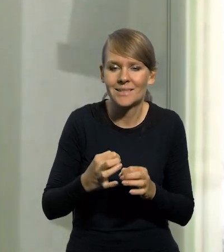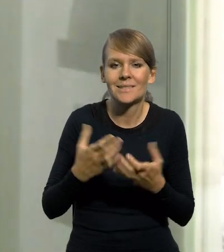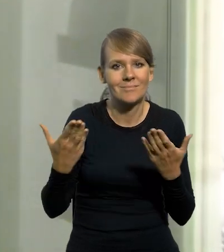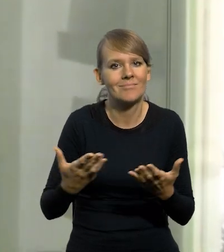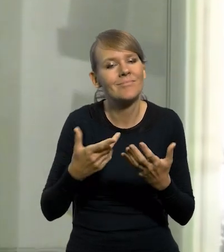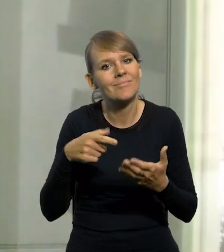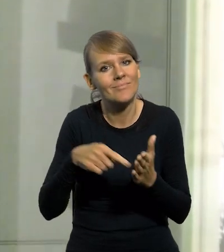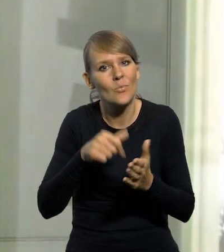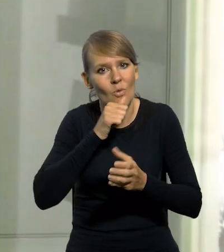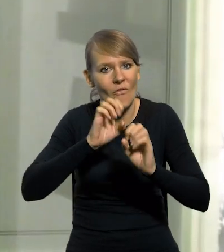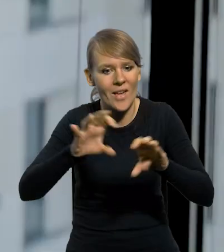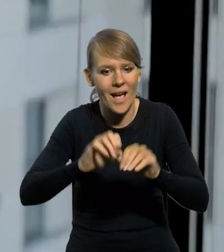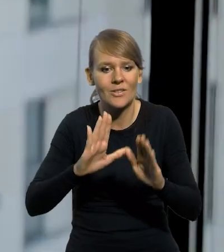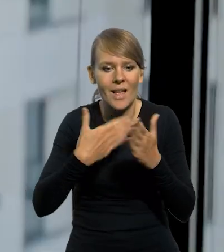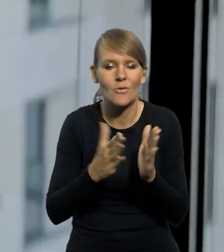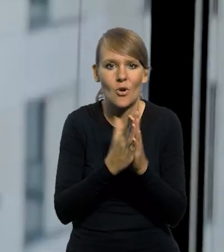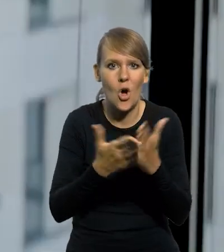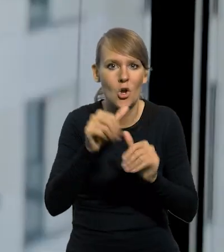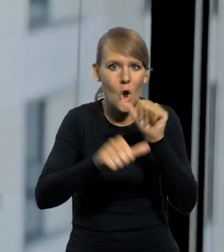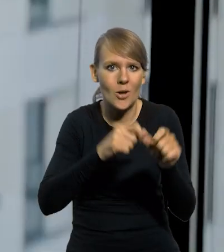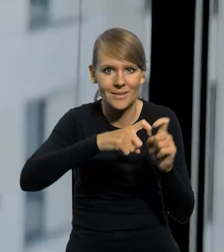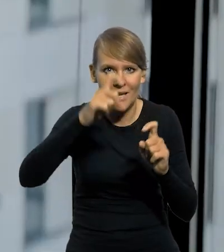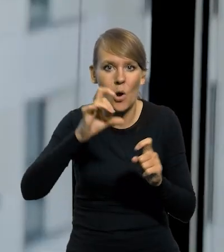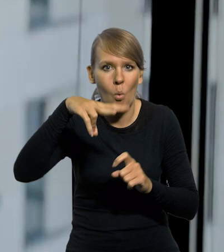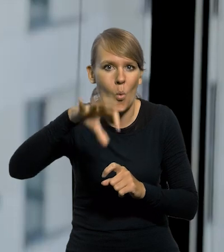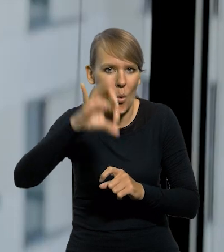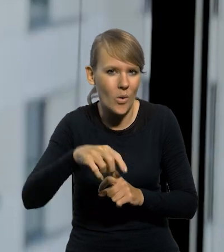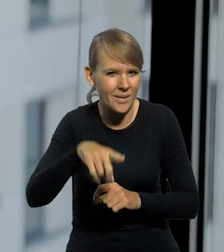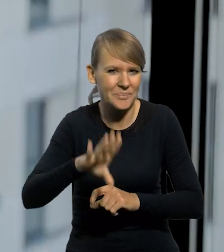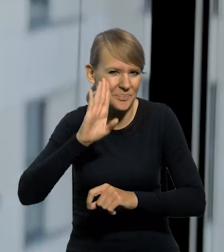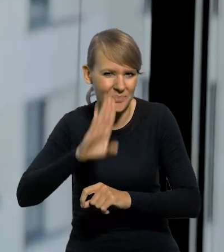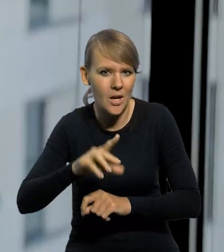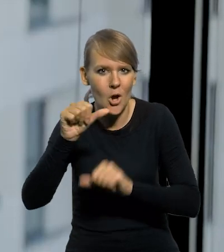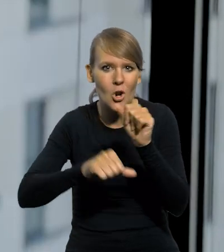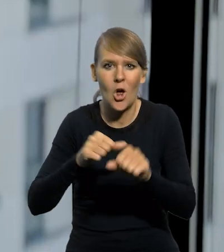aby to uzmysłowić mamy rocznik statystyczny wydawany przez GUS. Ten sam GUS, który istnieje, z roku 1937.